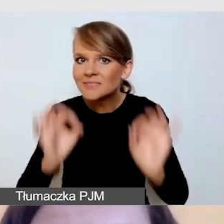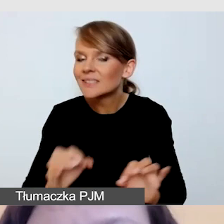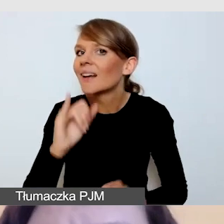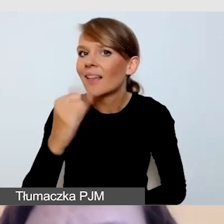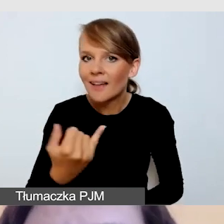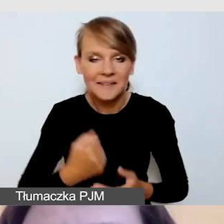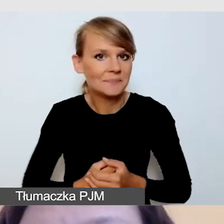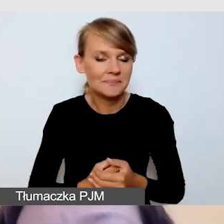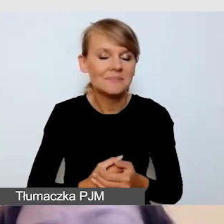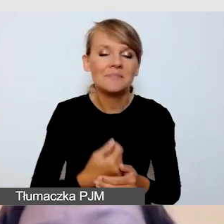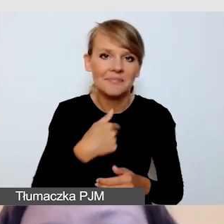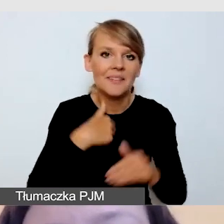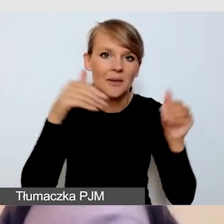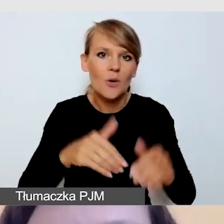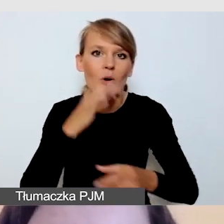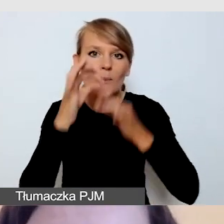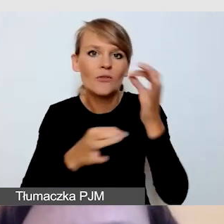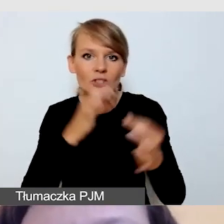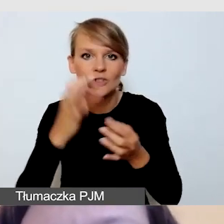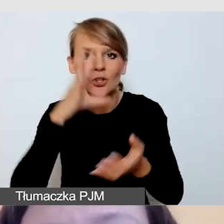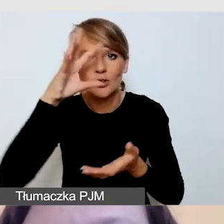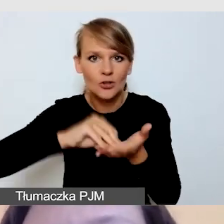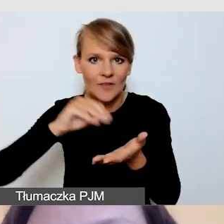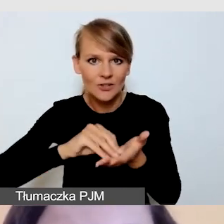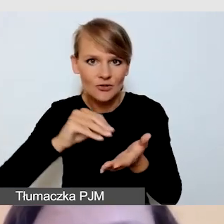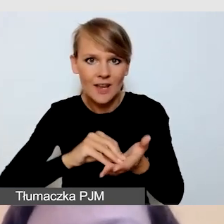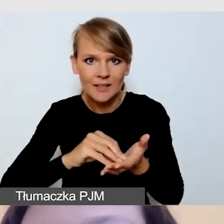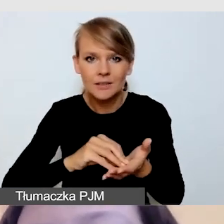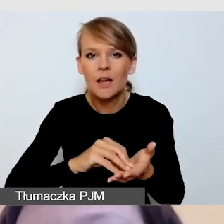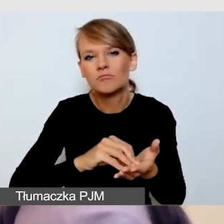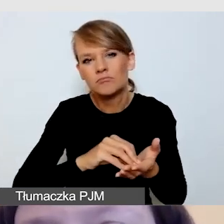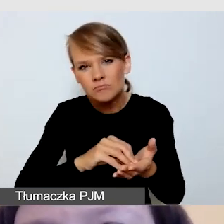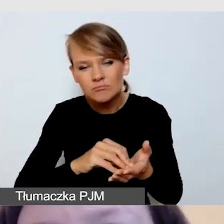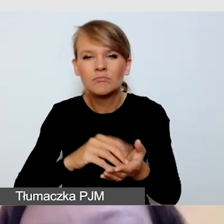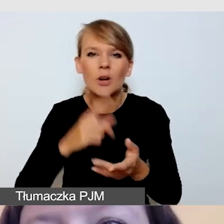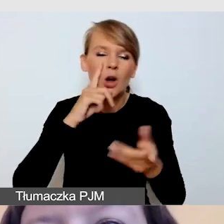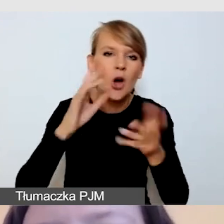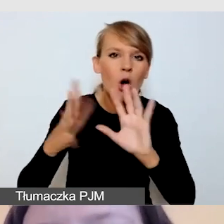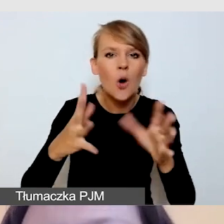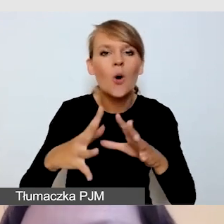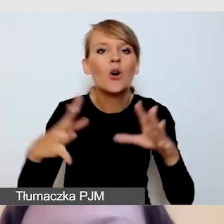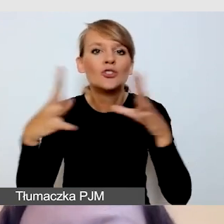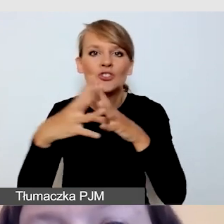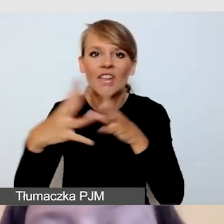doświadczeniem co najmniej blisko 10 wspólnych realizacji,